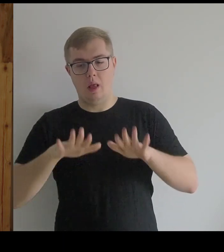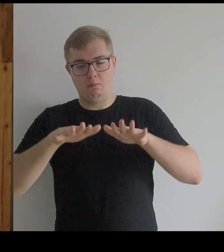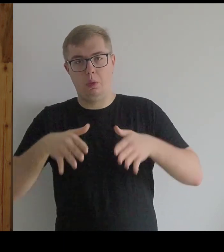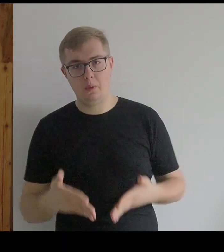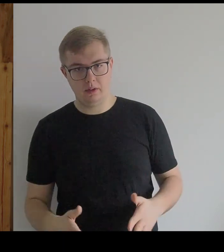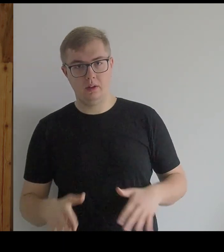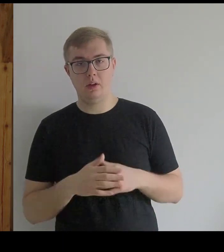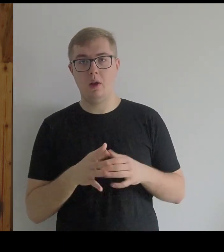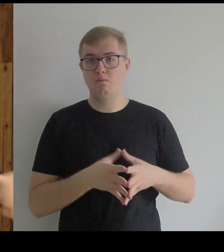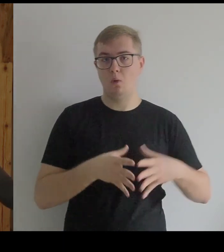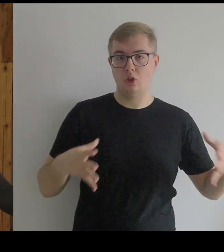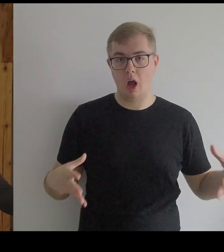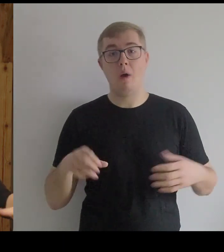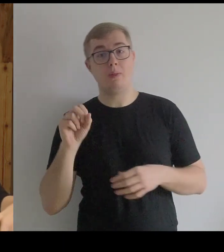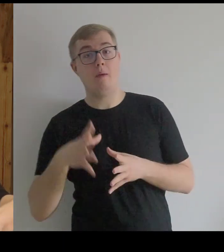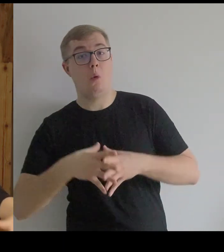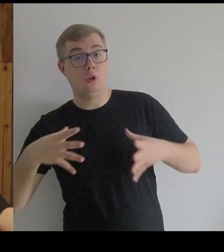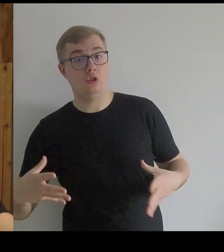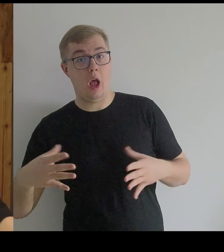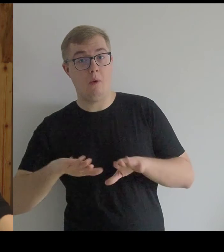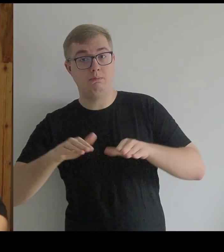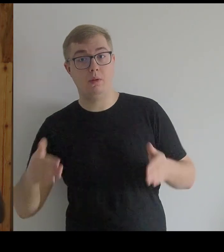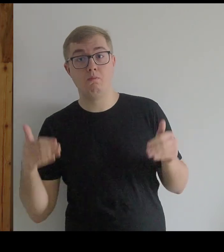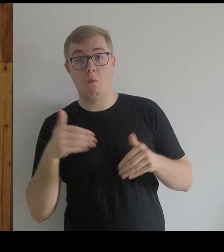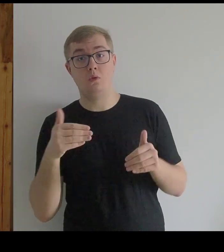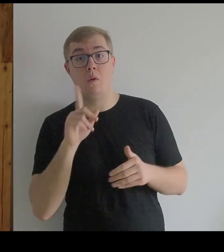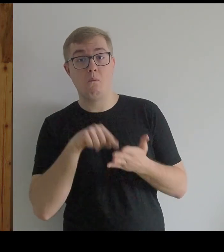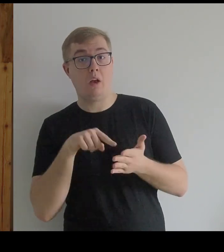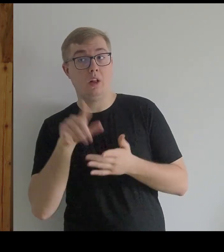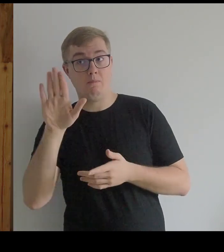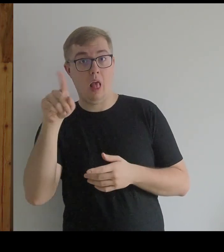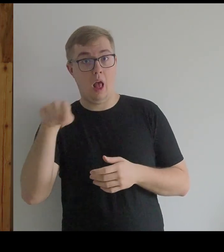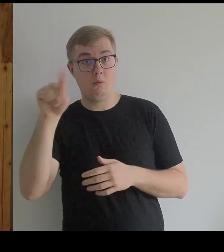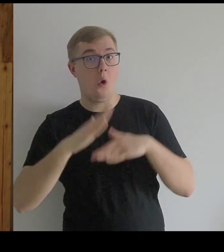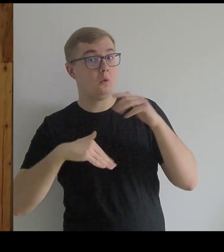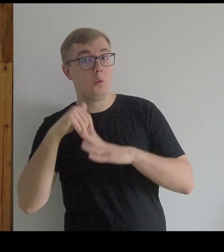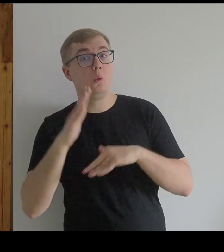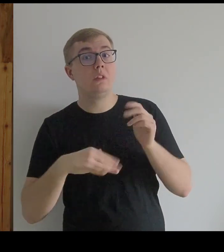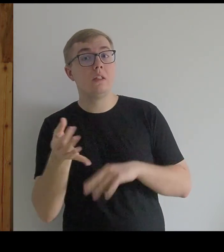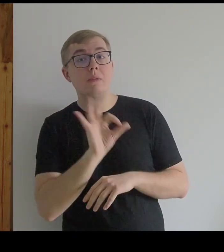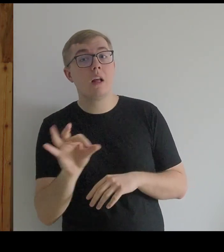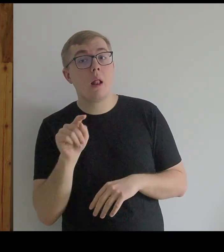I poszerzała na boki. - Być może one miały właśnie taką konstrukcję.